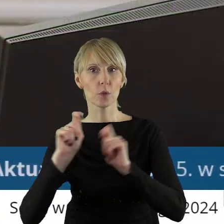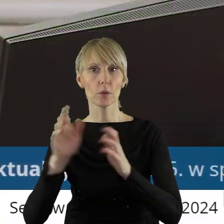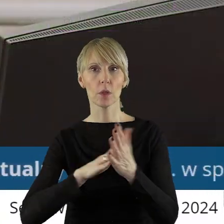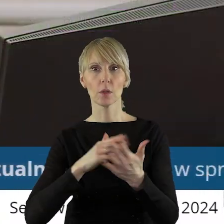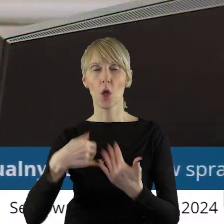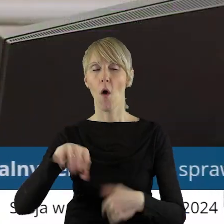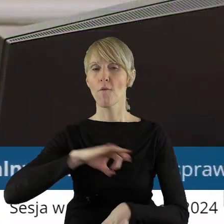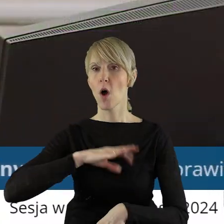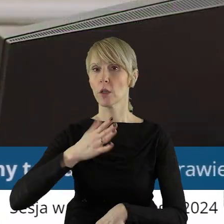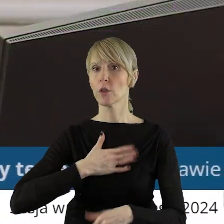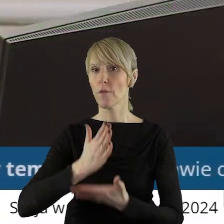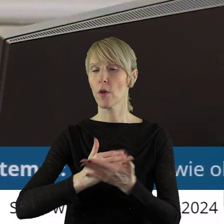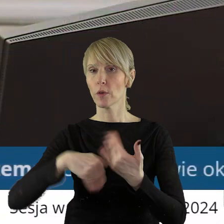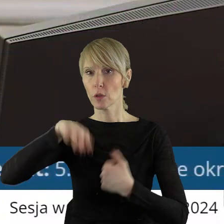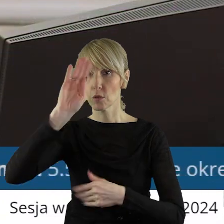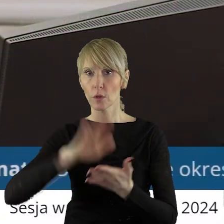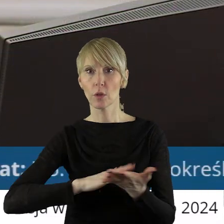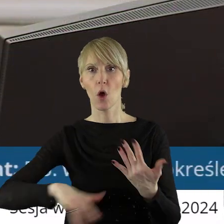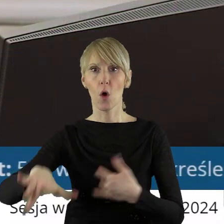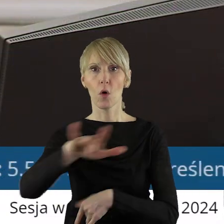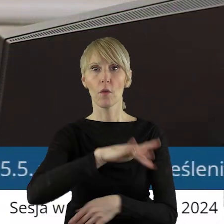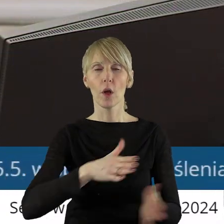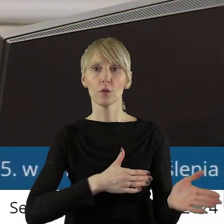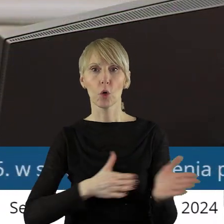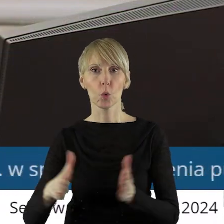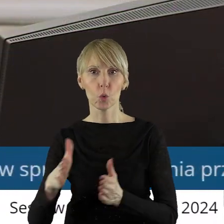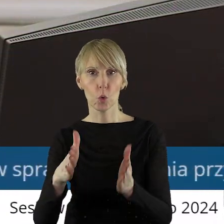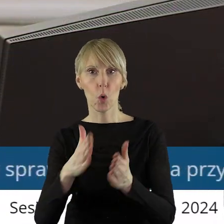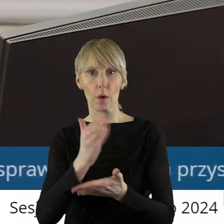własność województwa łódzkiego, zlokalizowanych w ciągu dróg wojewódzkich